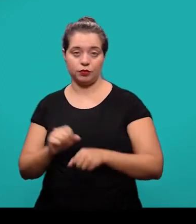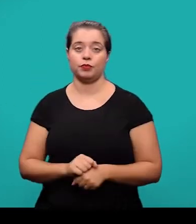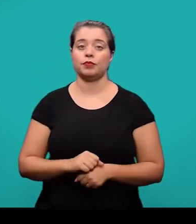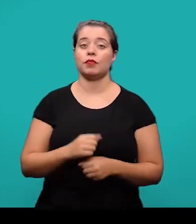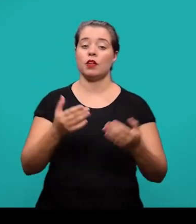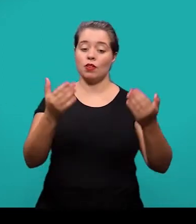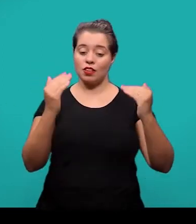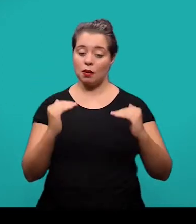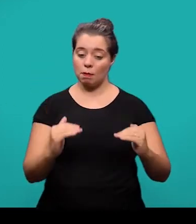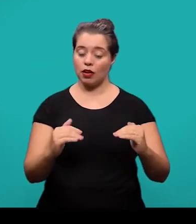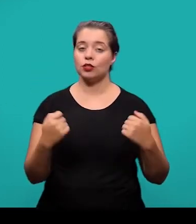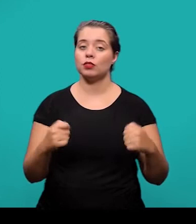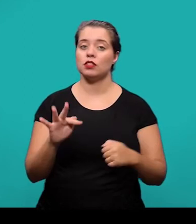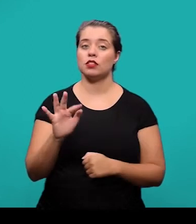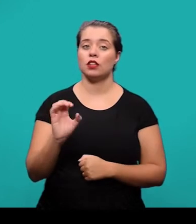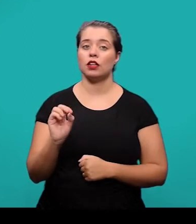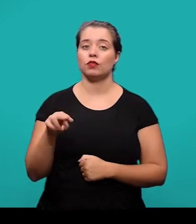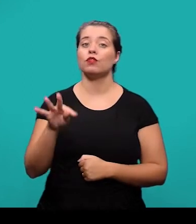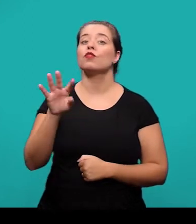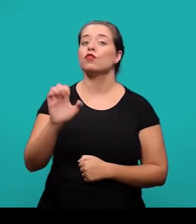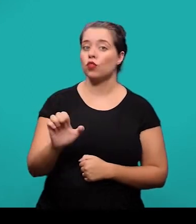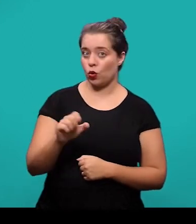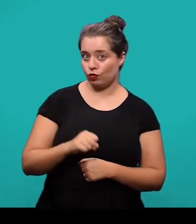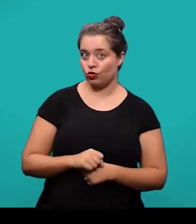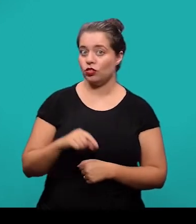e ela deve ser estabelecida conforme a NBR 10520.